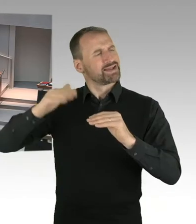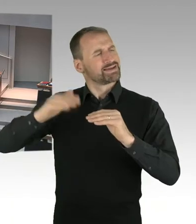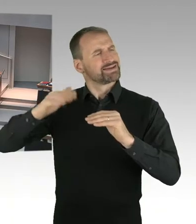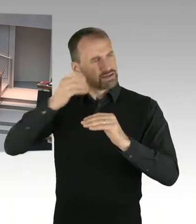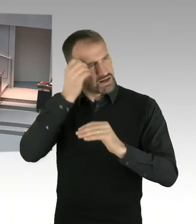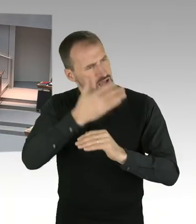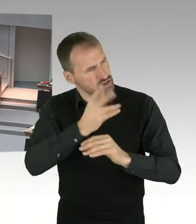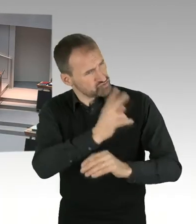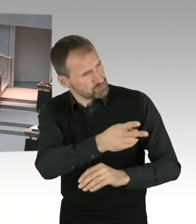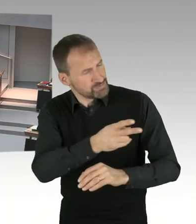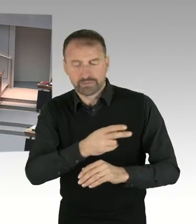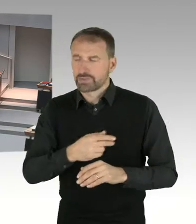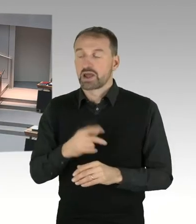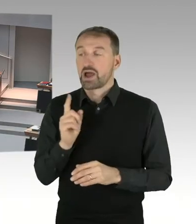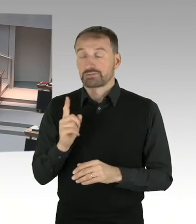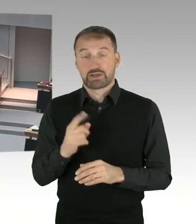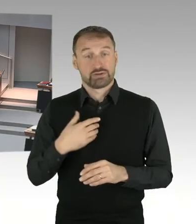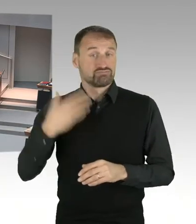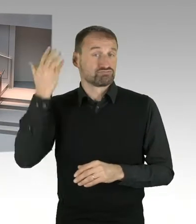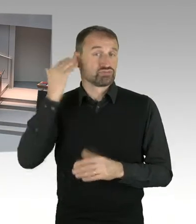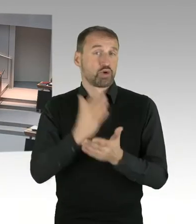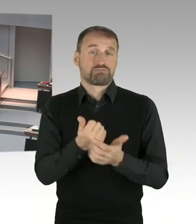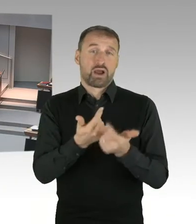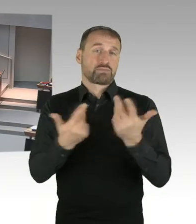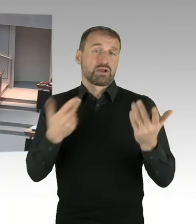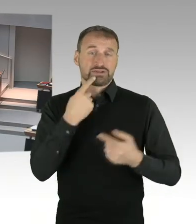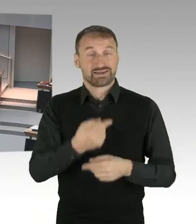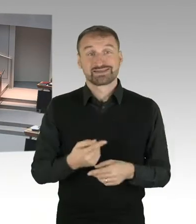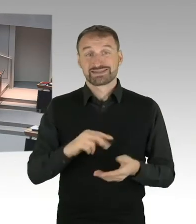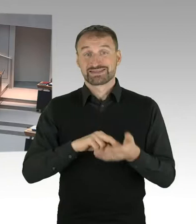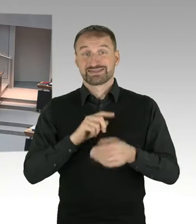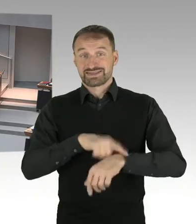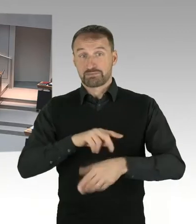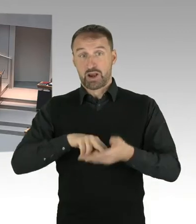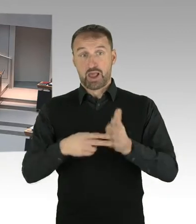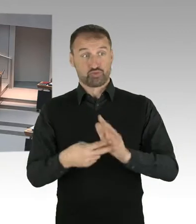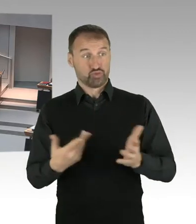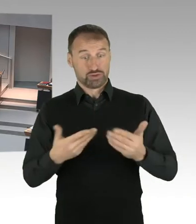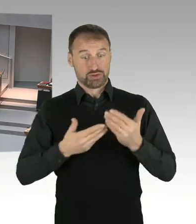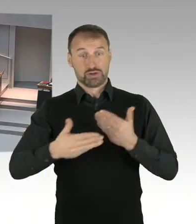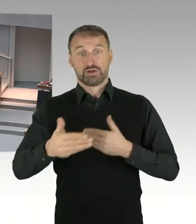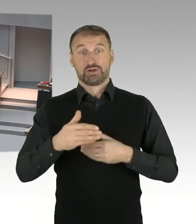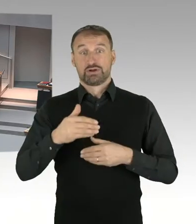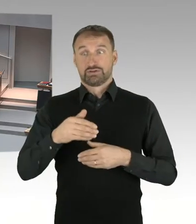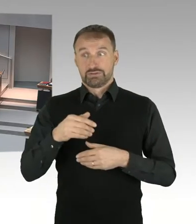80.000 Arbeitsplätze zu digitalisieren und mehrere hundert Fachverfahren in Berlin zu digitalisieren,